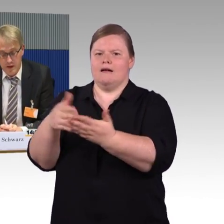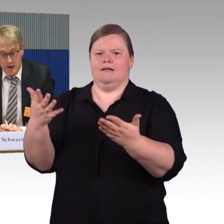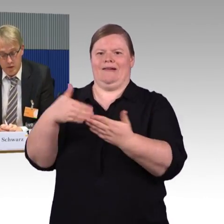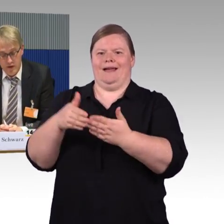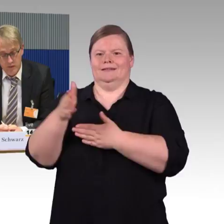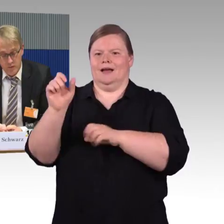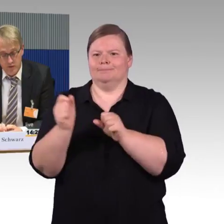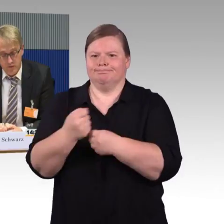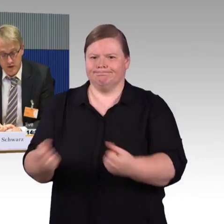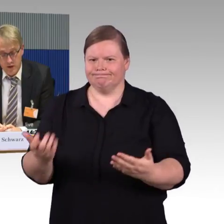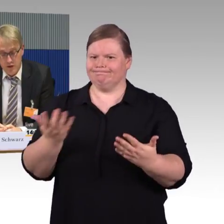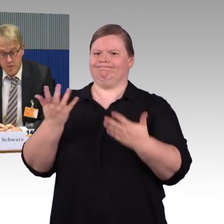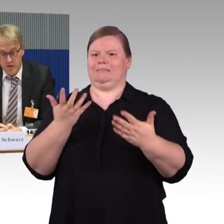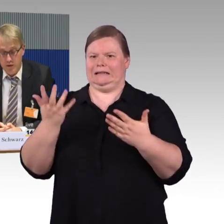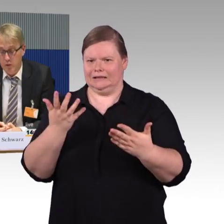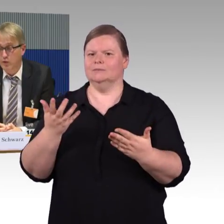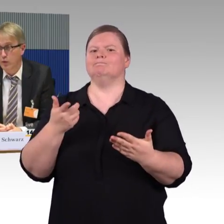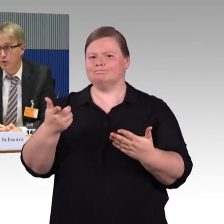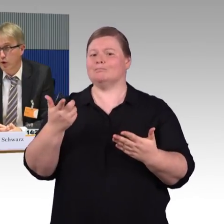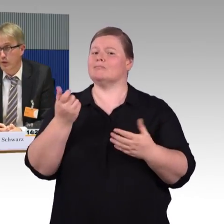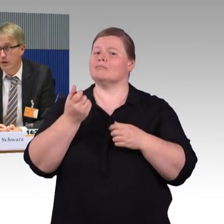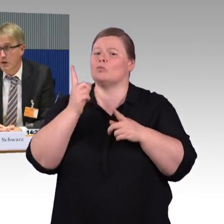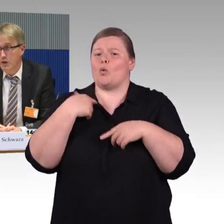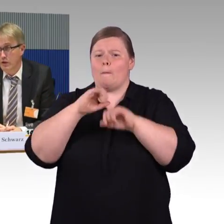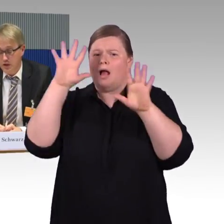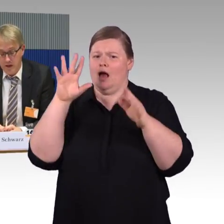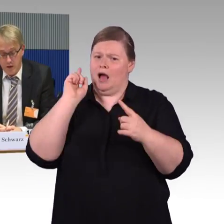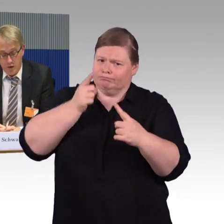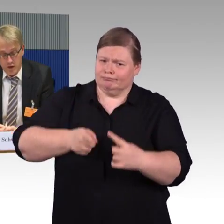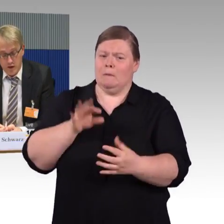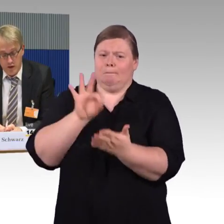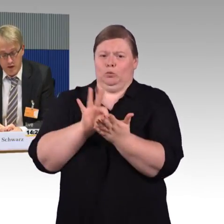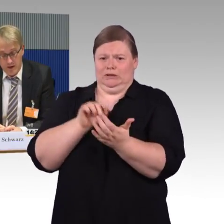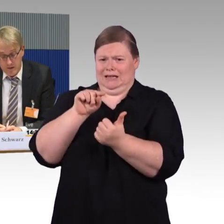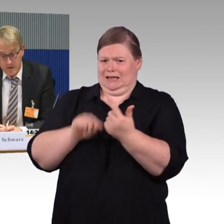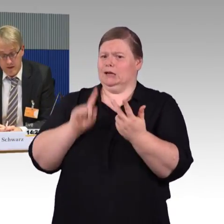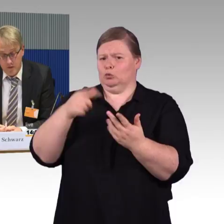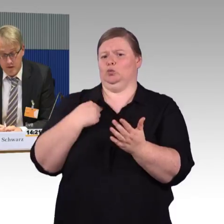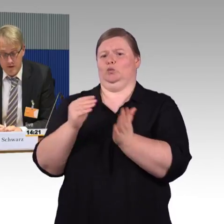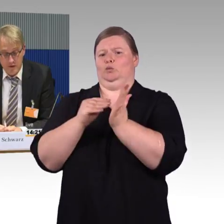aber auch hier müssten wir zu besseren Lösungen kommen. Wir stellen auch in letzter Zeit fest,